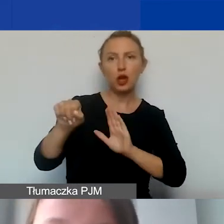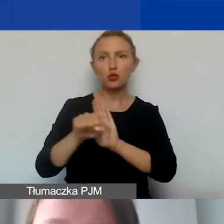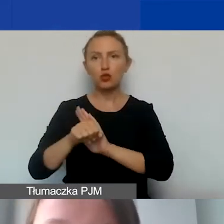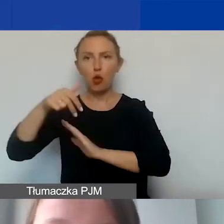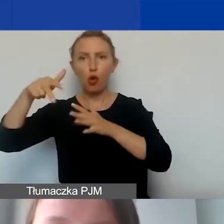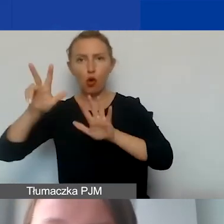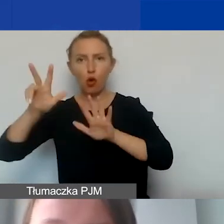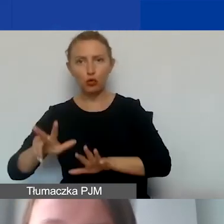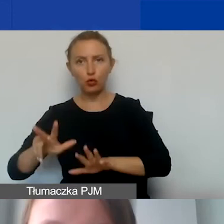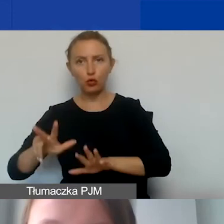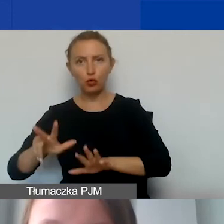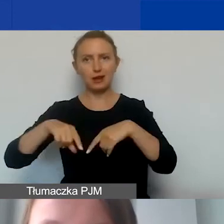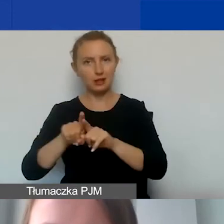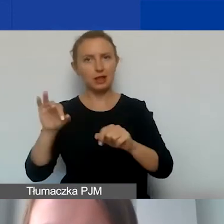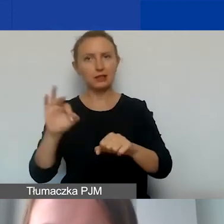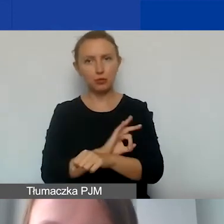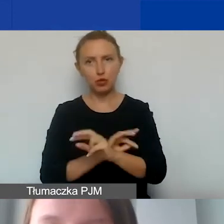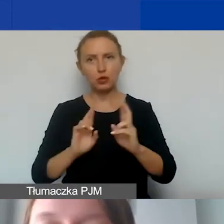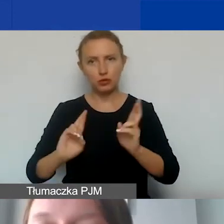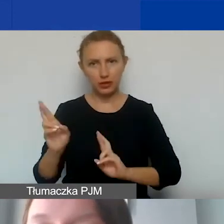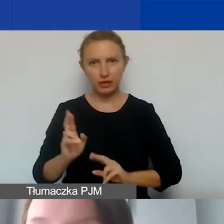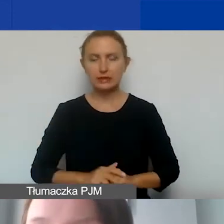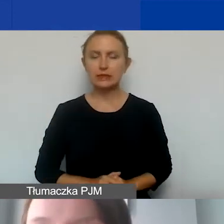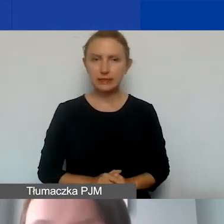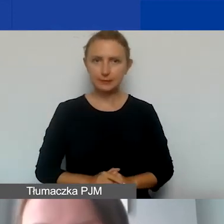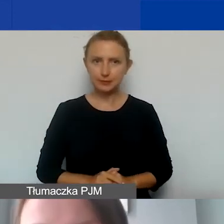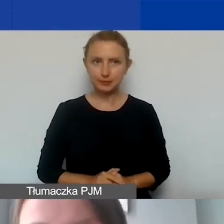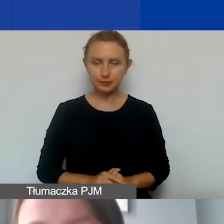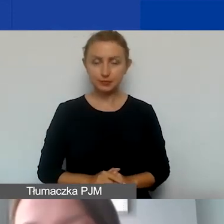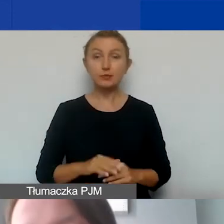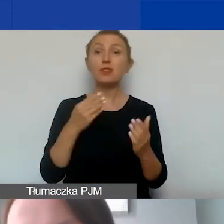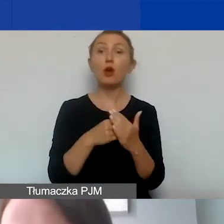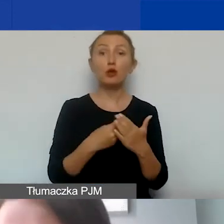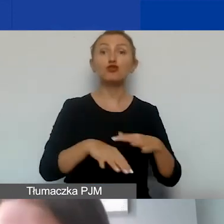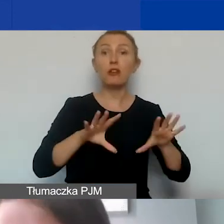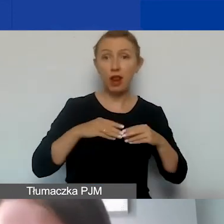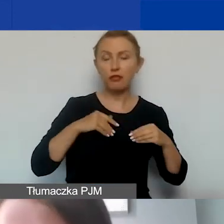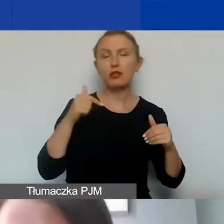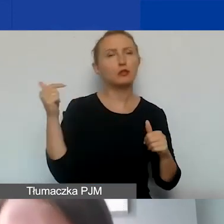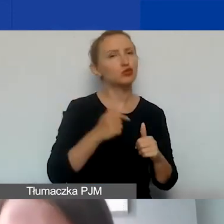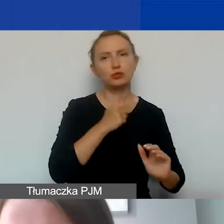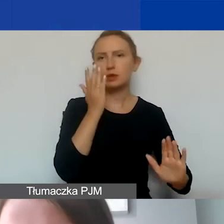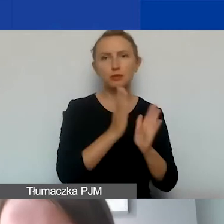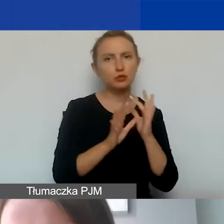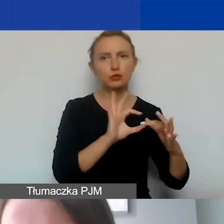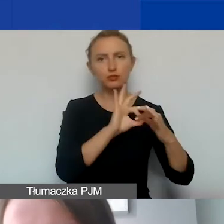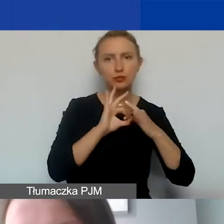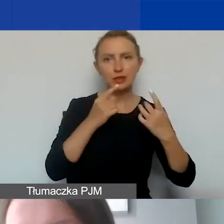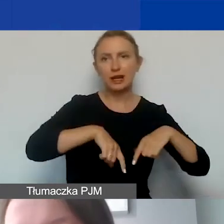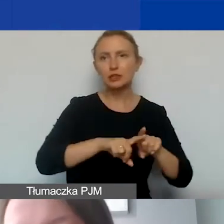na realizację projektów interwencyjnych. Oczywiście koszty kwalifikowane muszą mieć bezpośredni związek z realizowanym projektem,